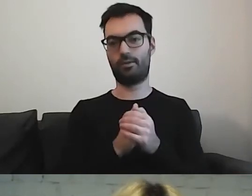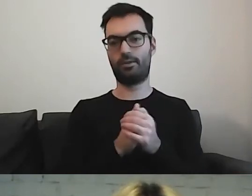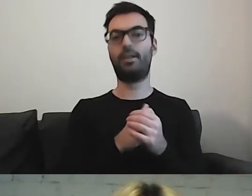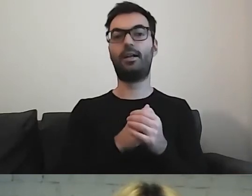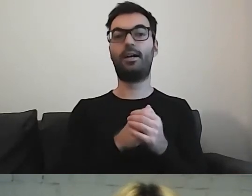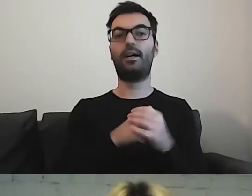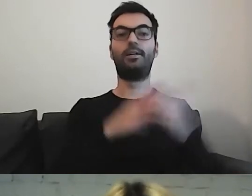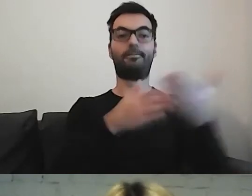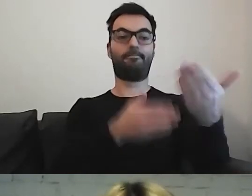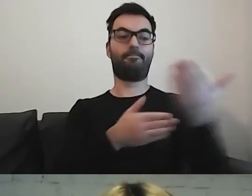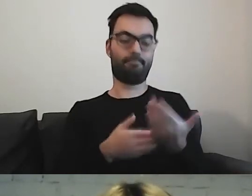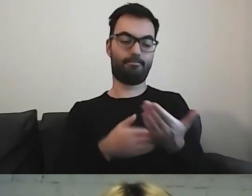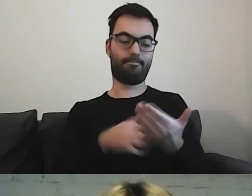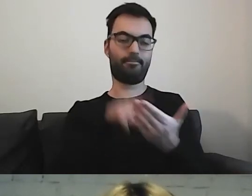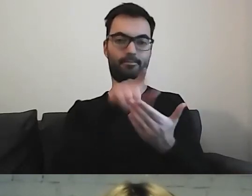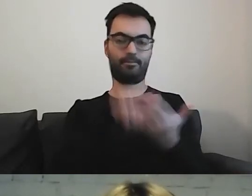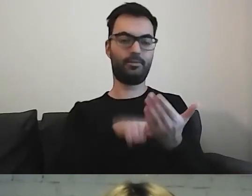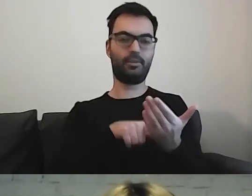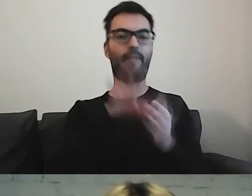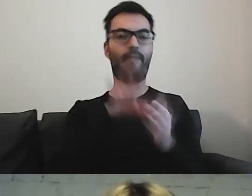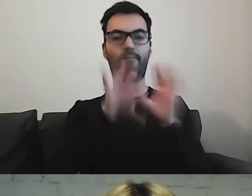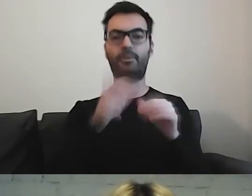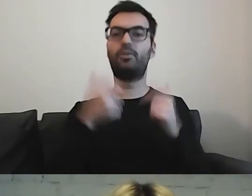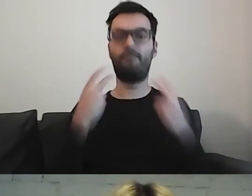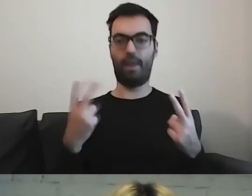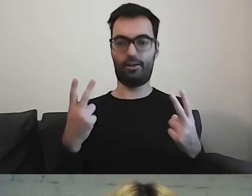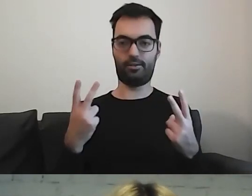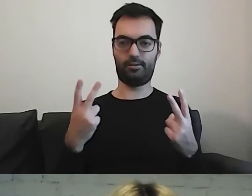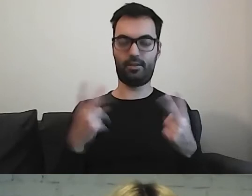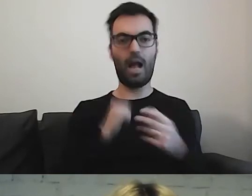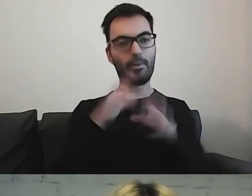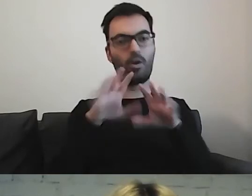co jest ważne dla odbioru, zrozumienia informacji.